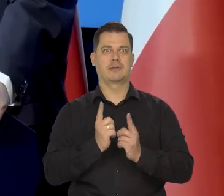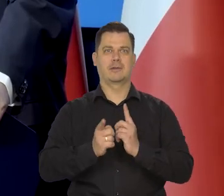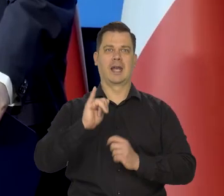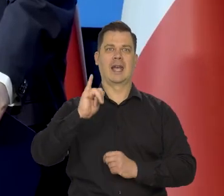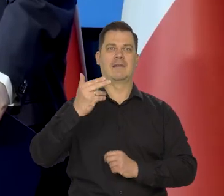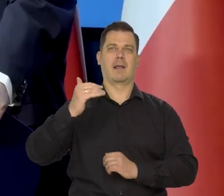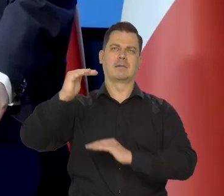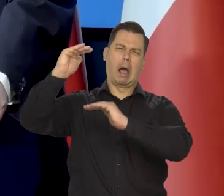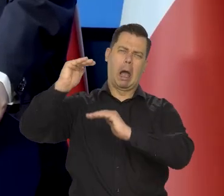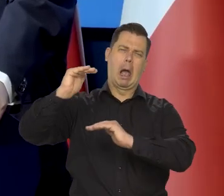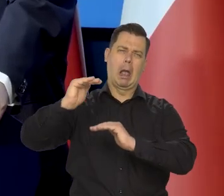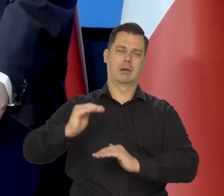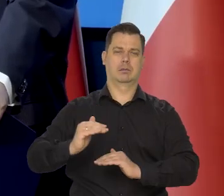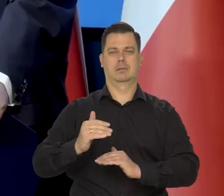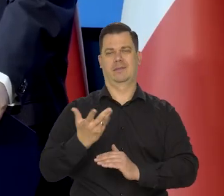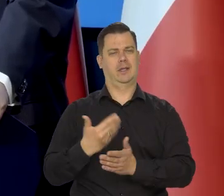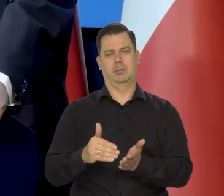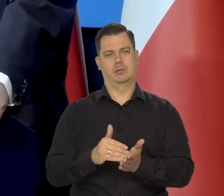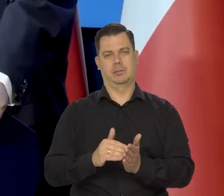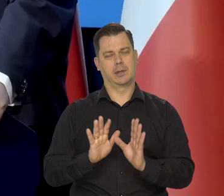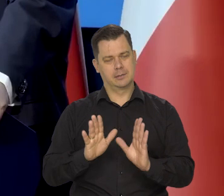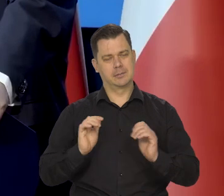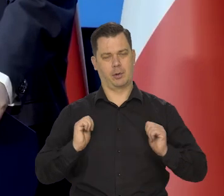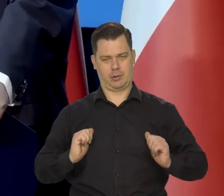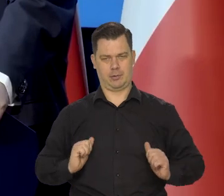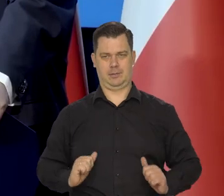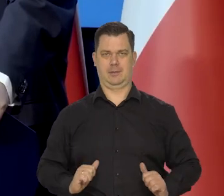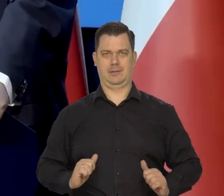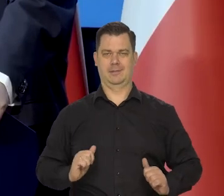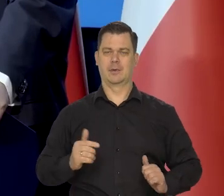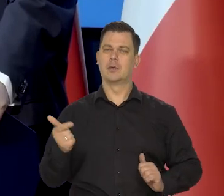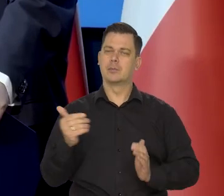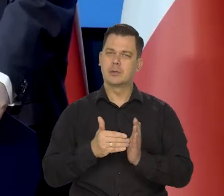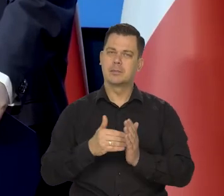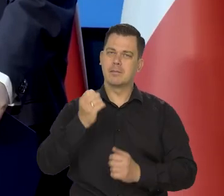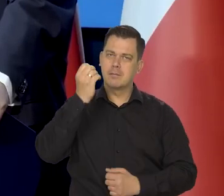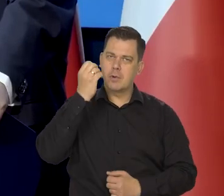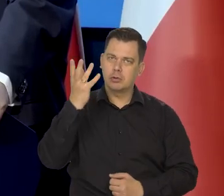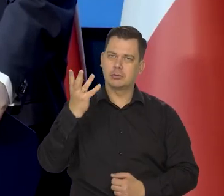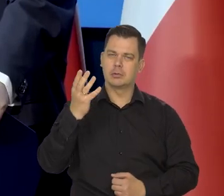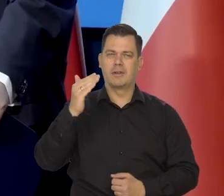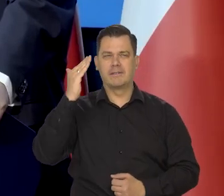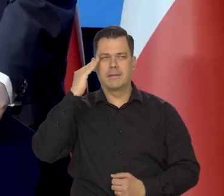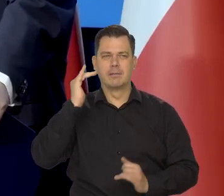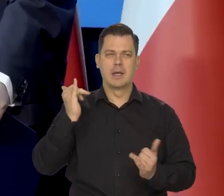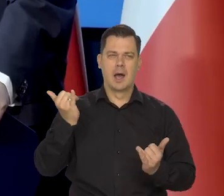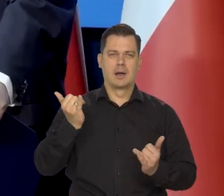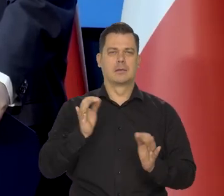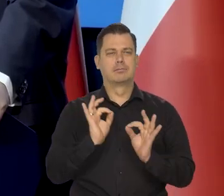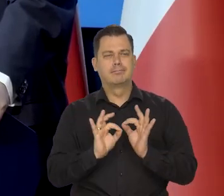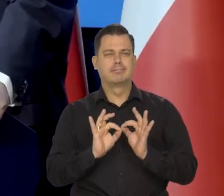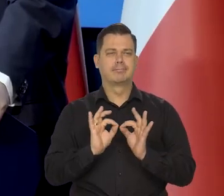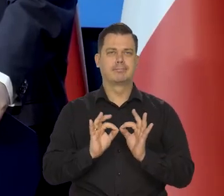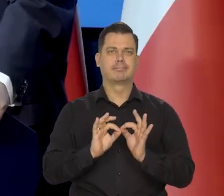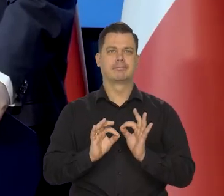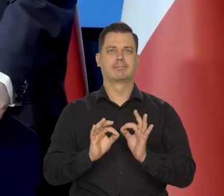albo sztucznym spowolnieniu. Rozważnie, stosownie do wiedzy we właściwym momencie itd.